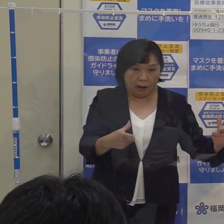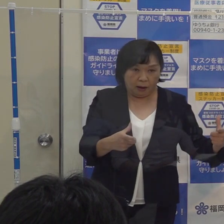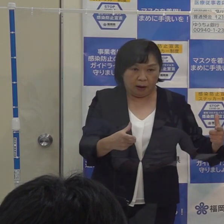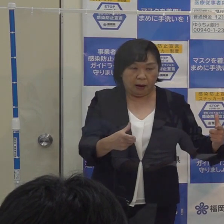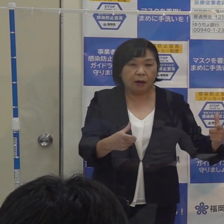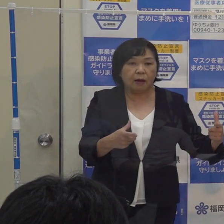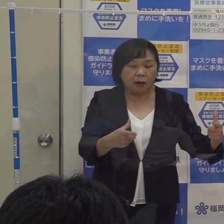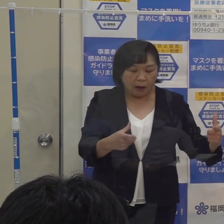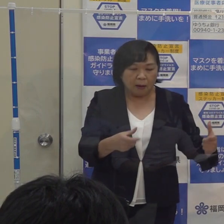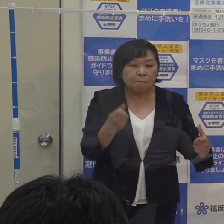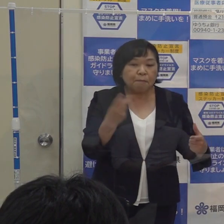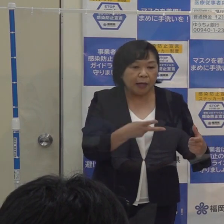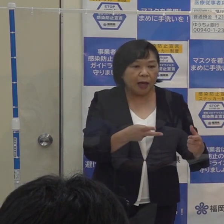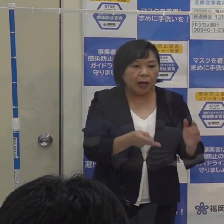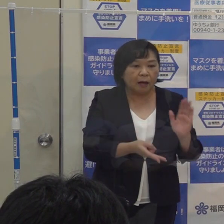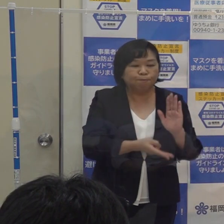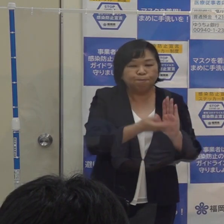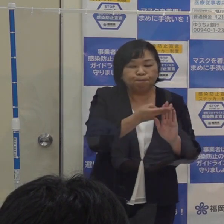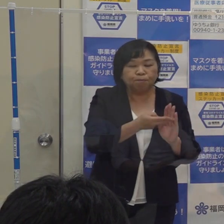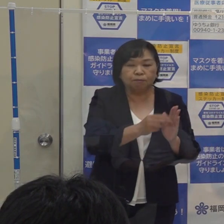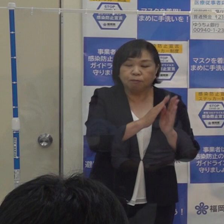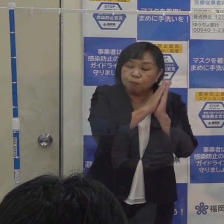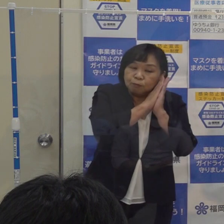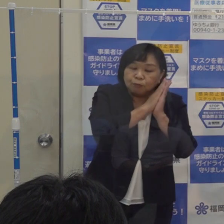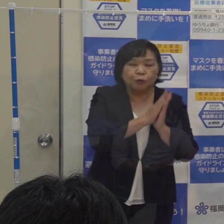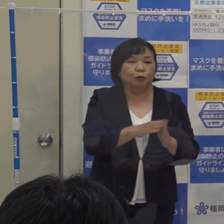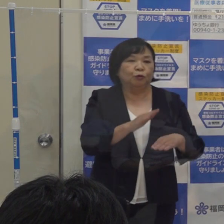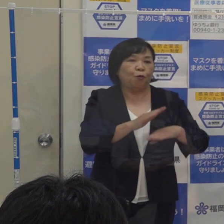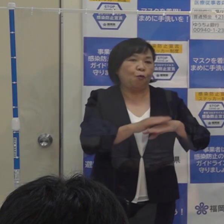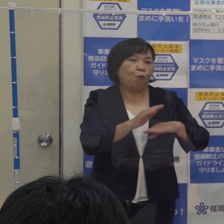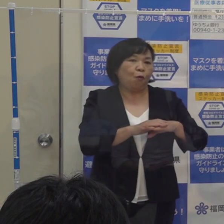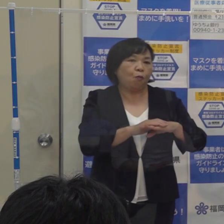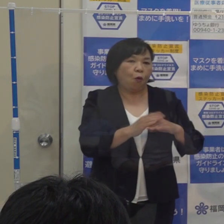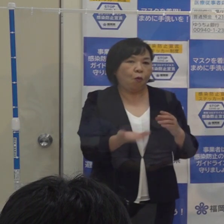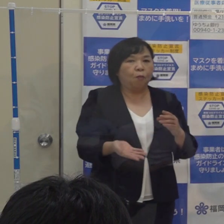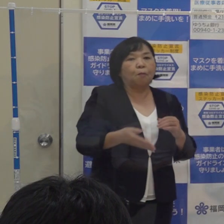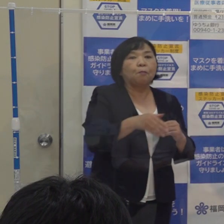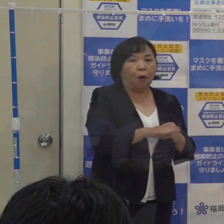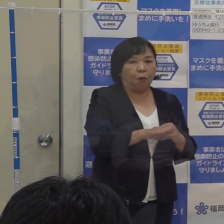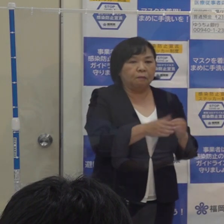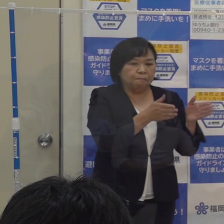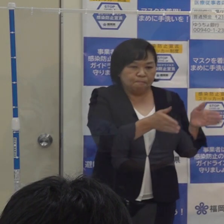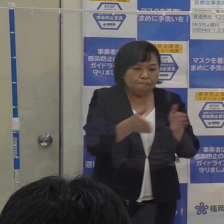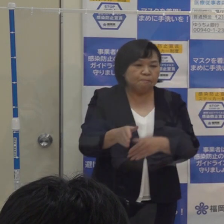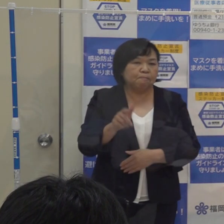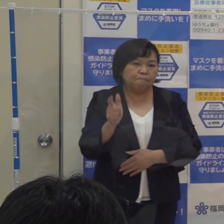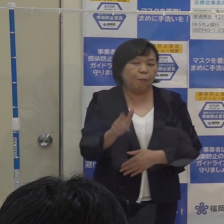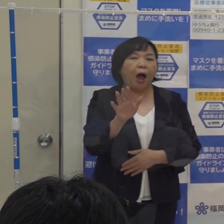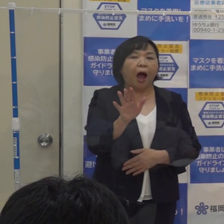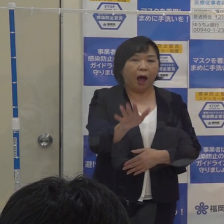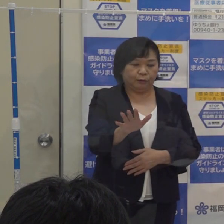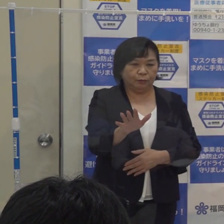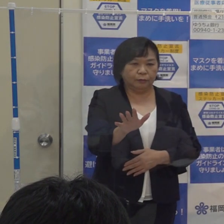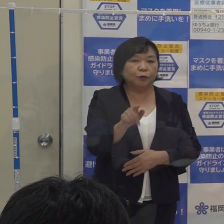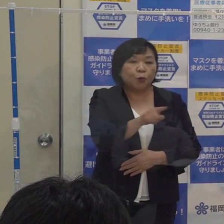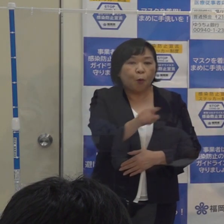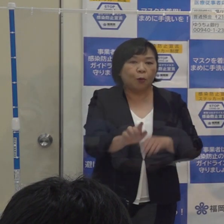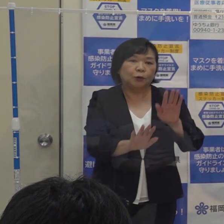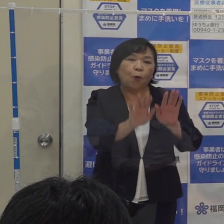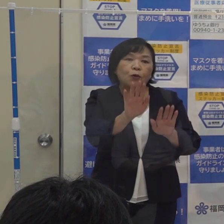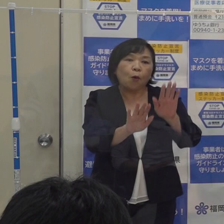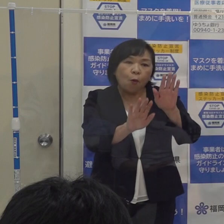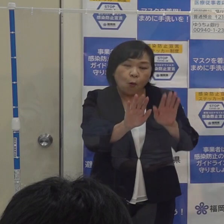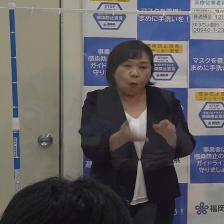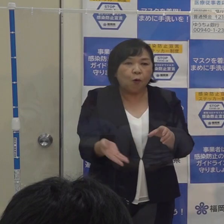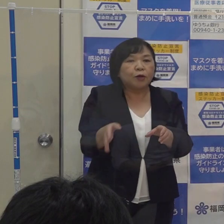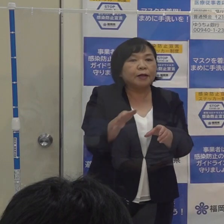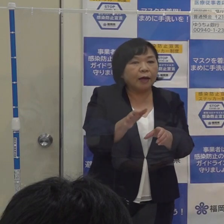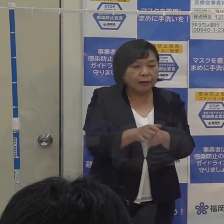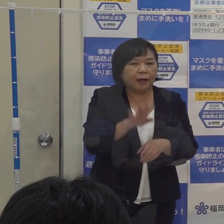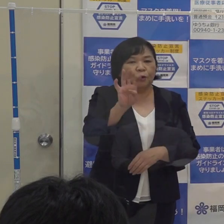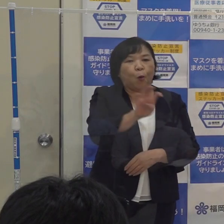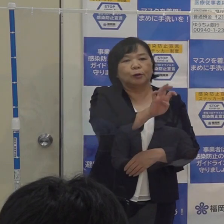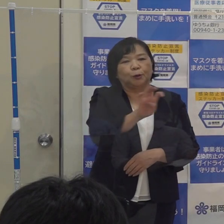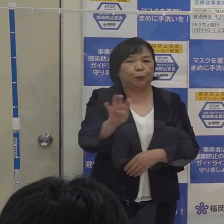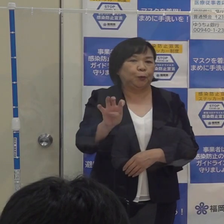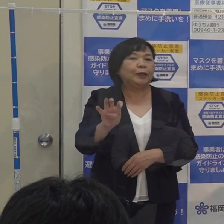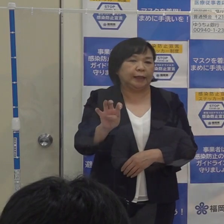宿泊療養施設もしっかり整備をされてきている状況も勘案して４０人としました